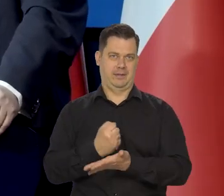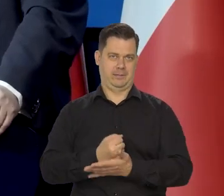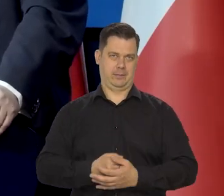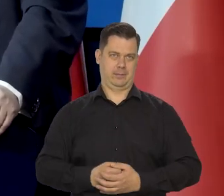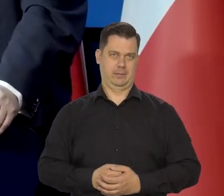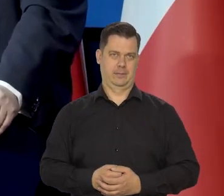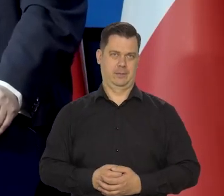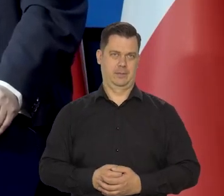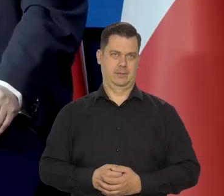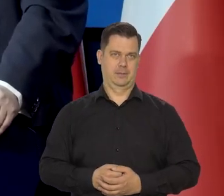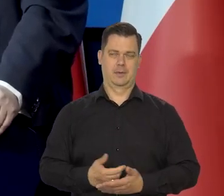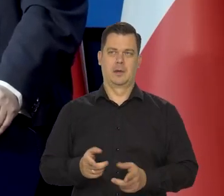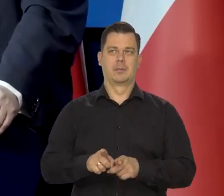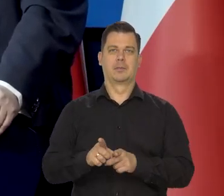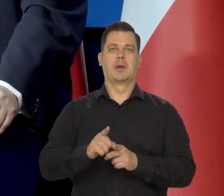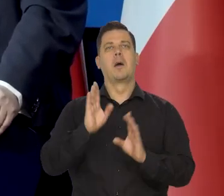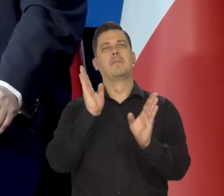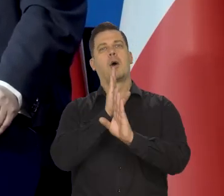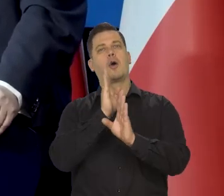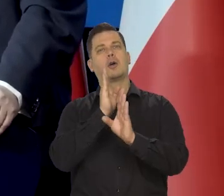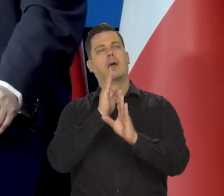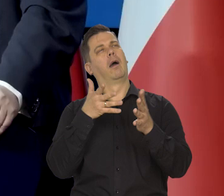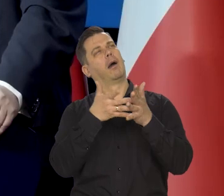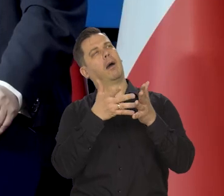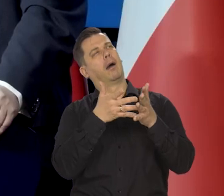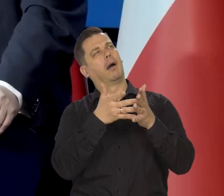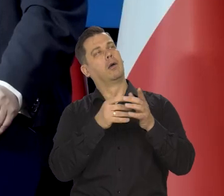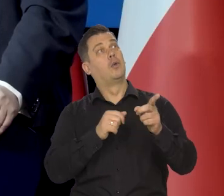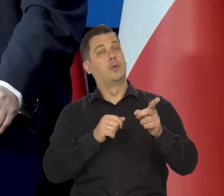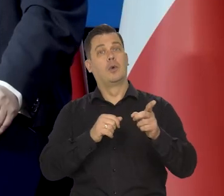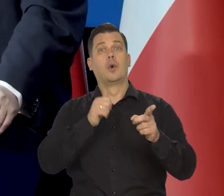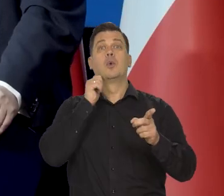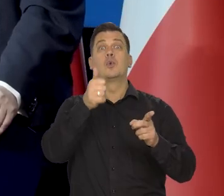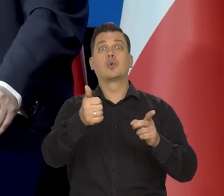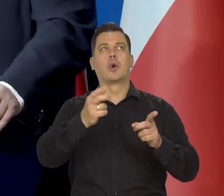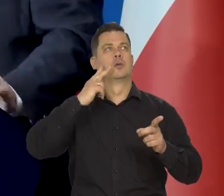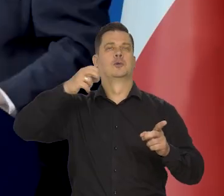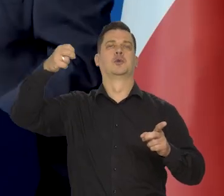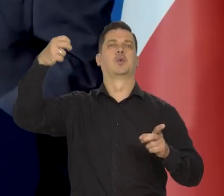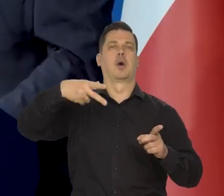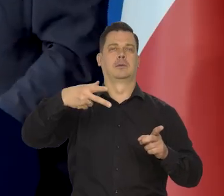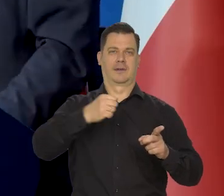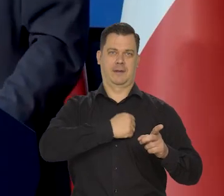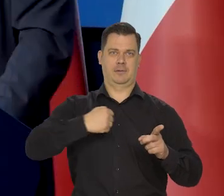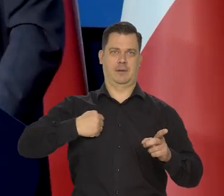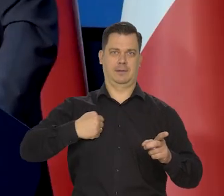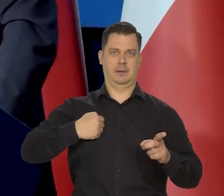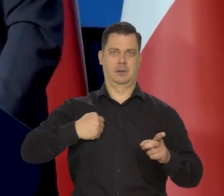to tak jakby prognozyści pogody..., pro gnostycy pogody przewidywali, że jutro będzie słoneczny dzień w Warszawie